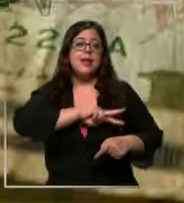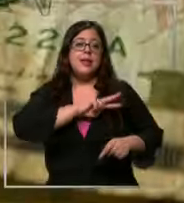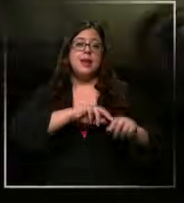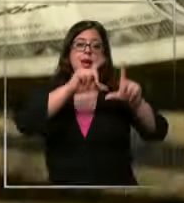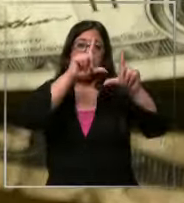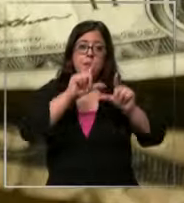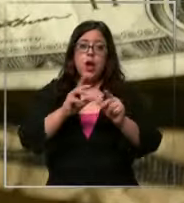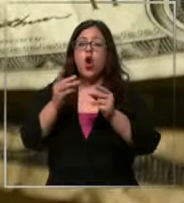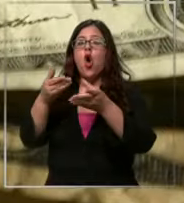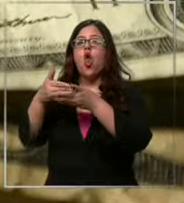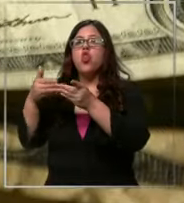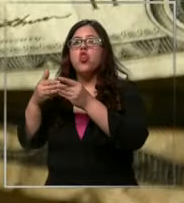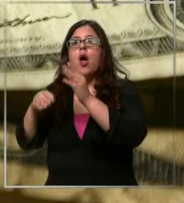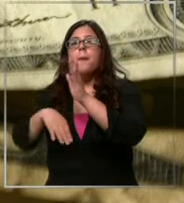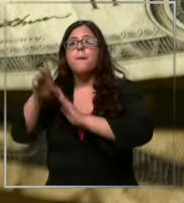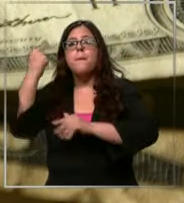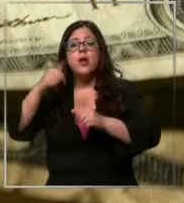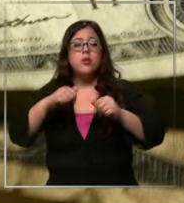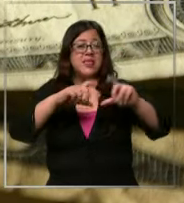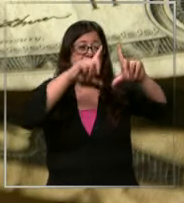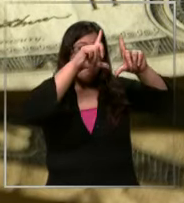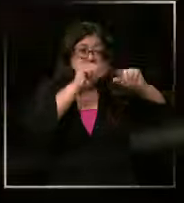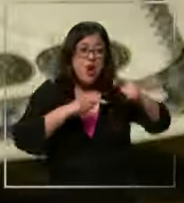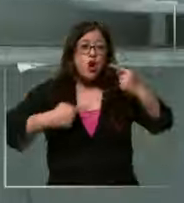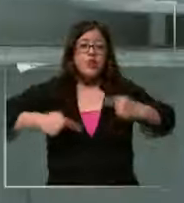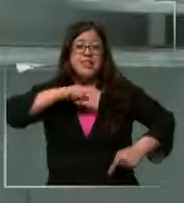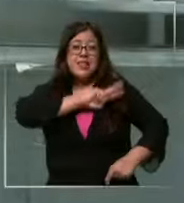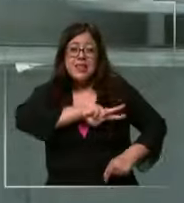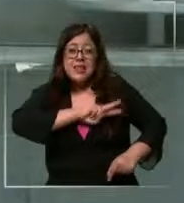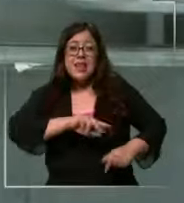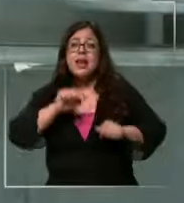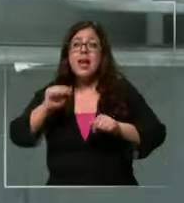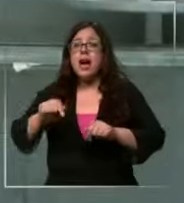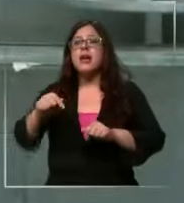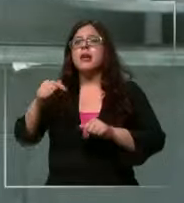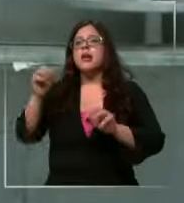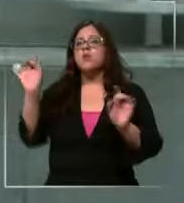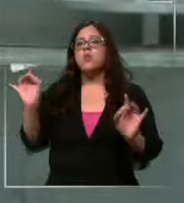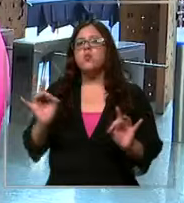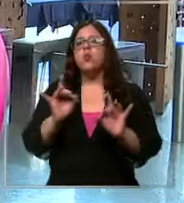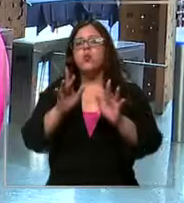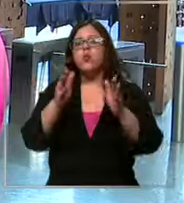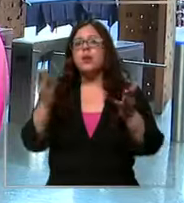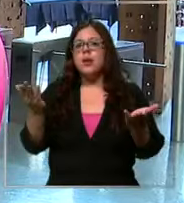pero si se recorta más de lo que se espera los expertos anuncian que podríamos pasar la Barrera